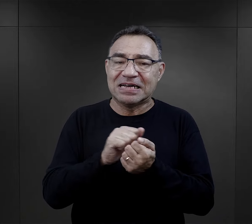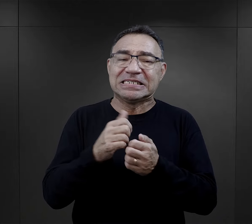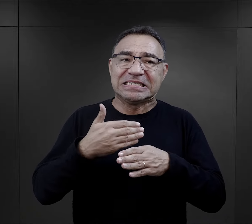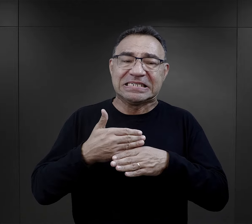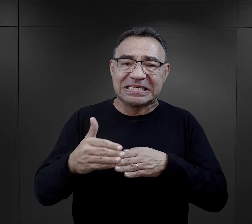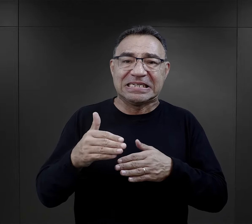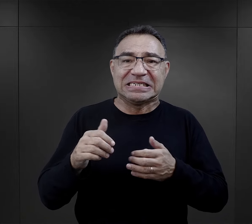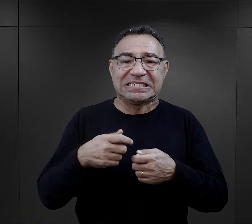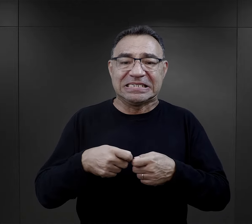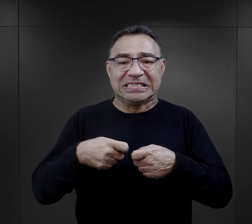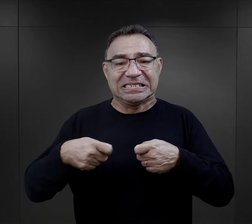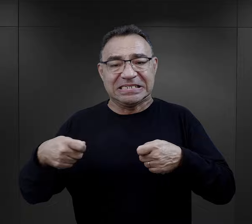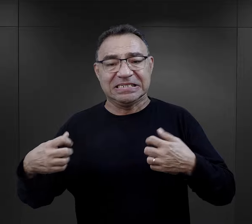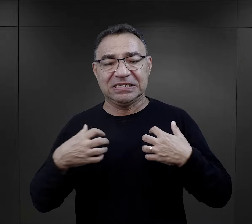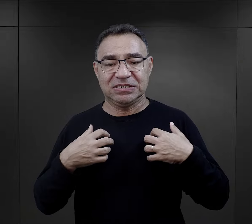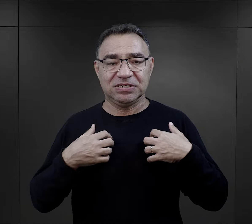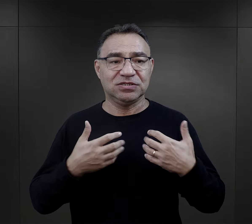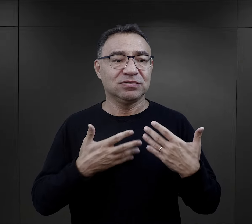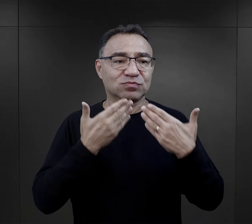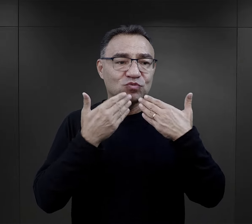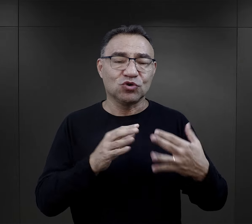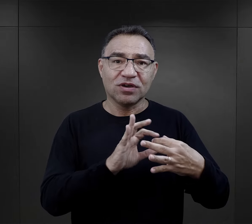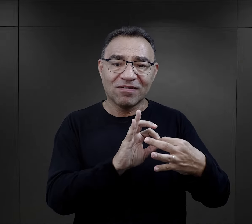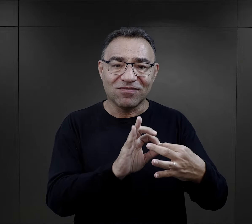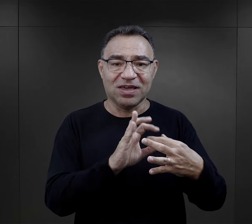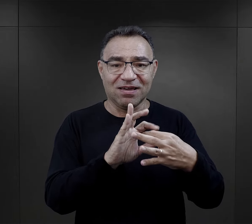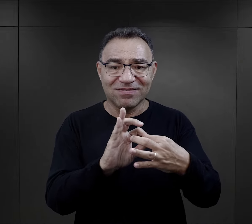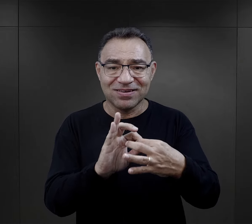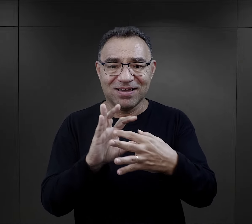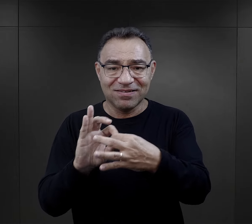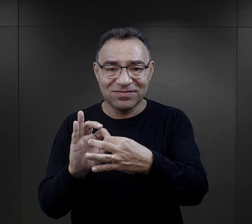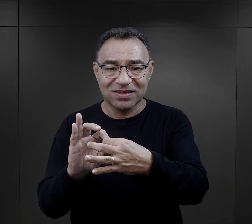walki o przetrwanie tych powstających więzi